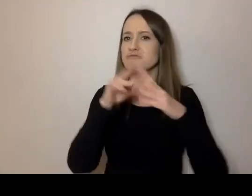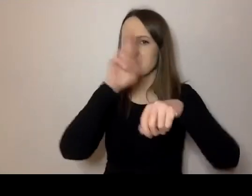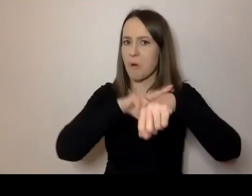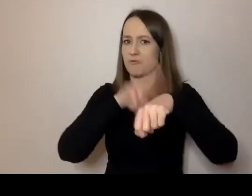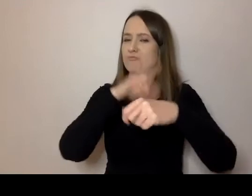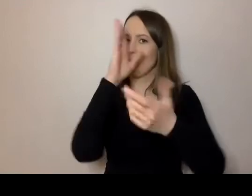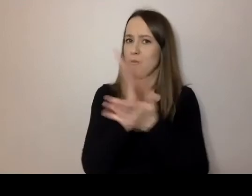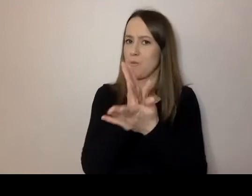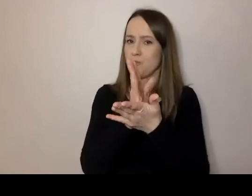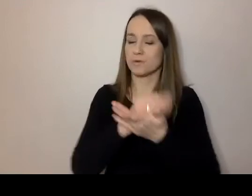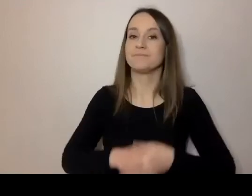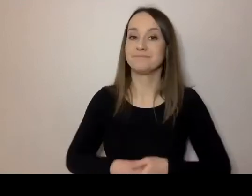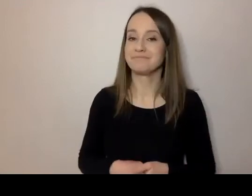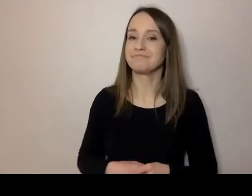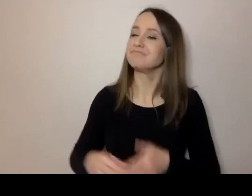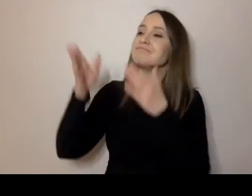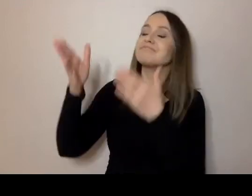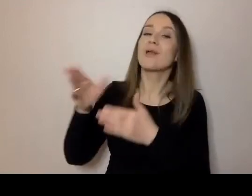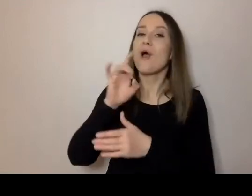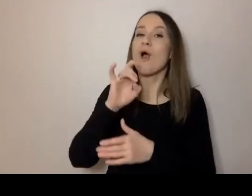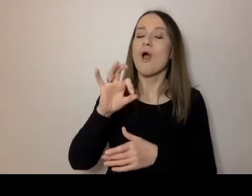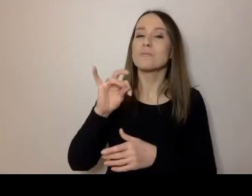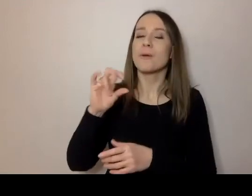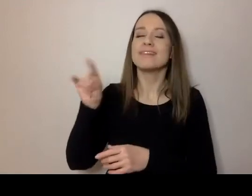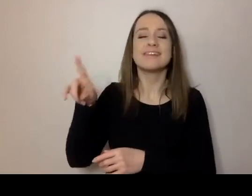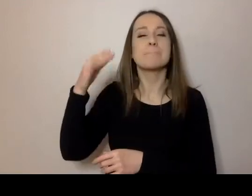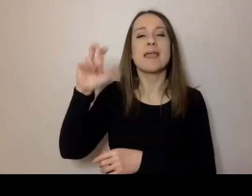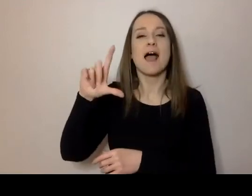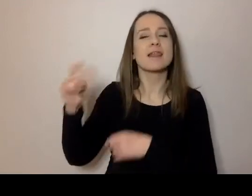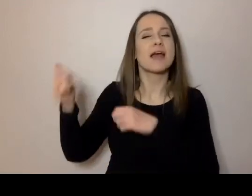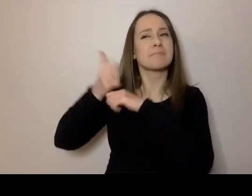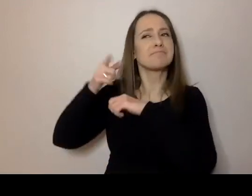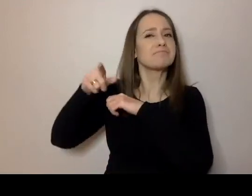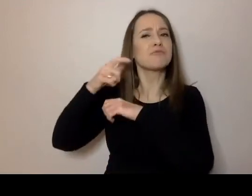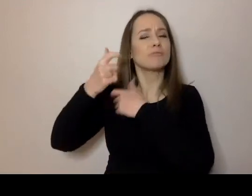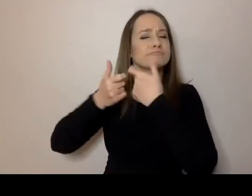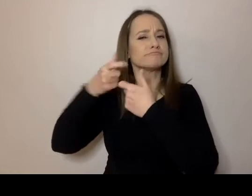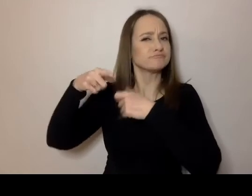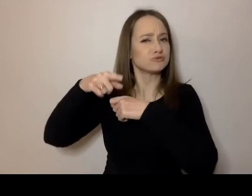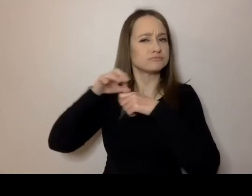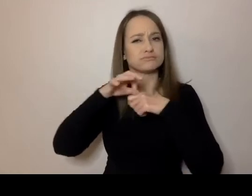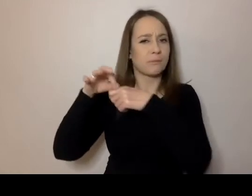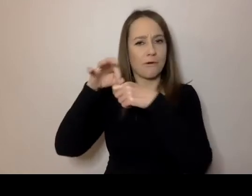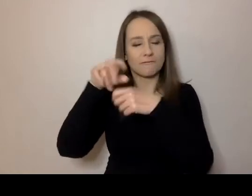Nasza gospodyni, Michalina, zasugerowała, żeby właśnie o 13.10